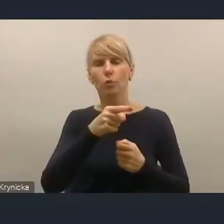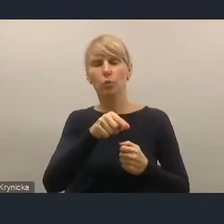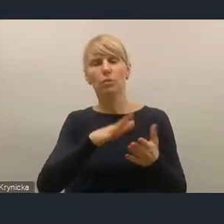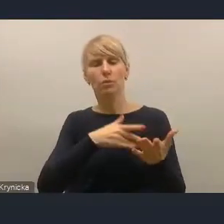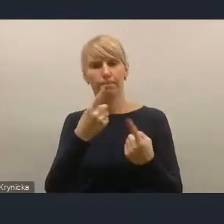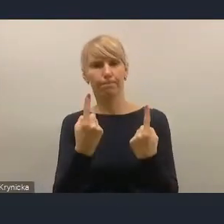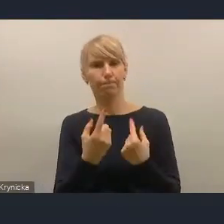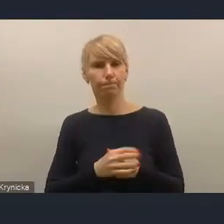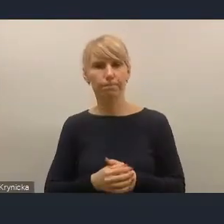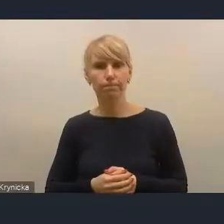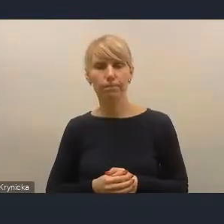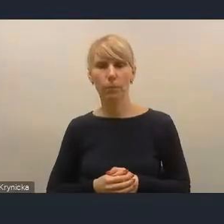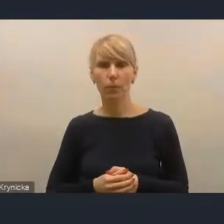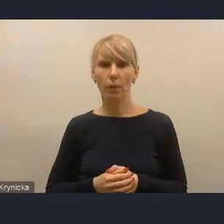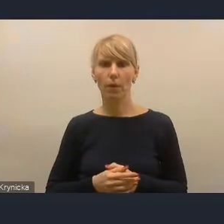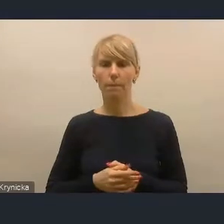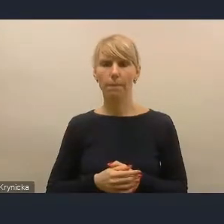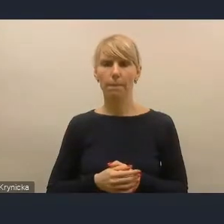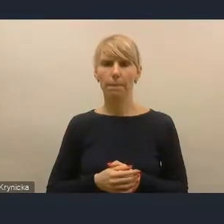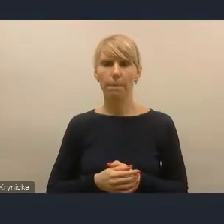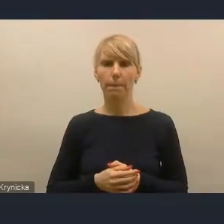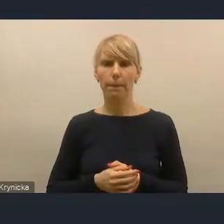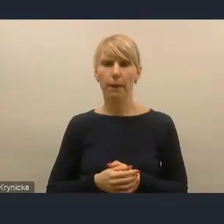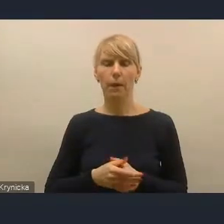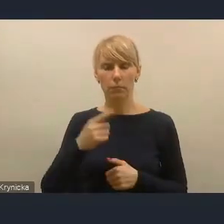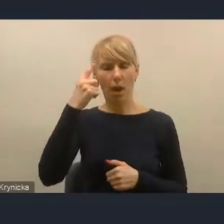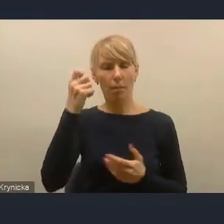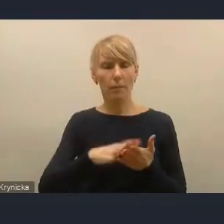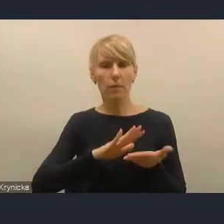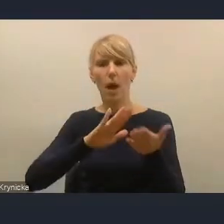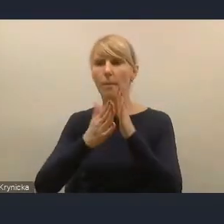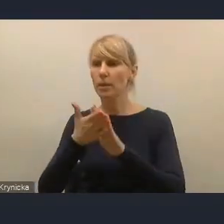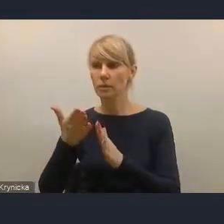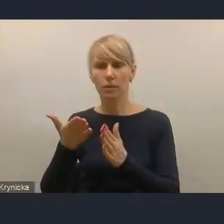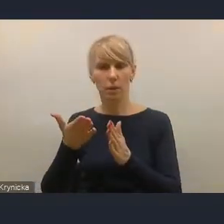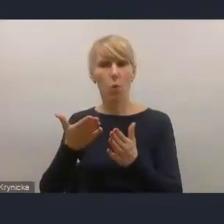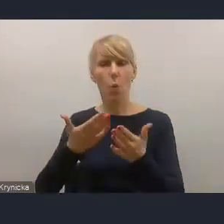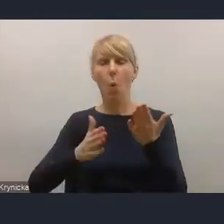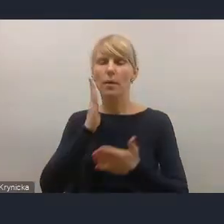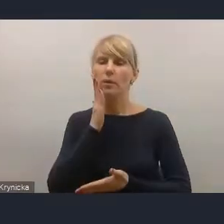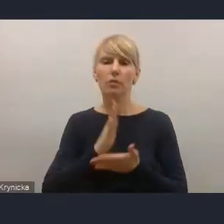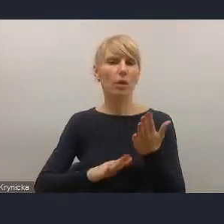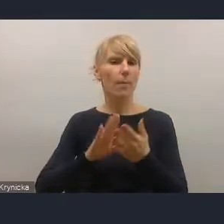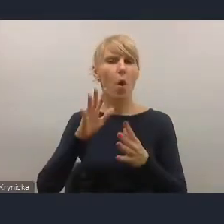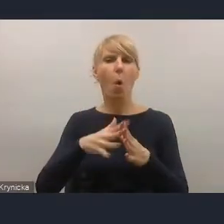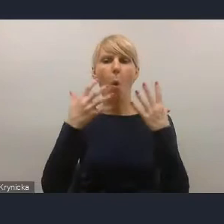żeby utrzymywać rzeczywistą konkurencję na rynku mieszkaniowym i prowadzić do takich systemów,